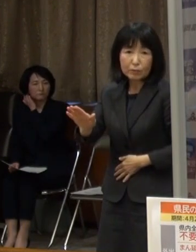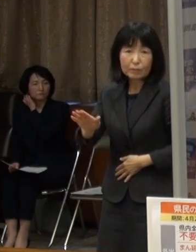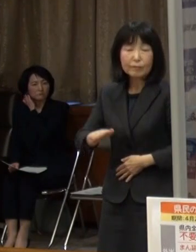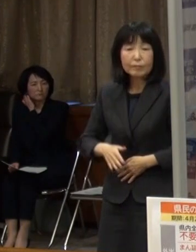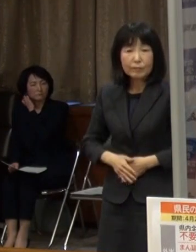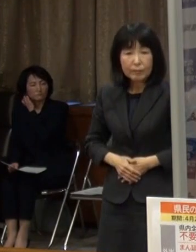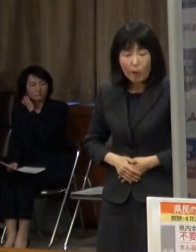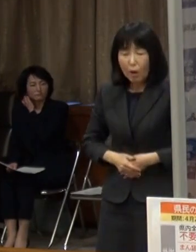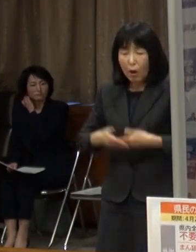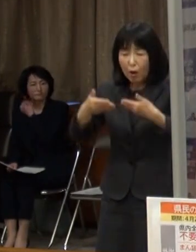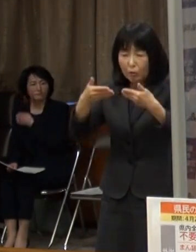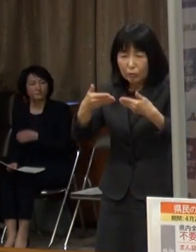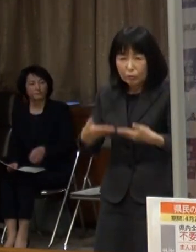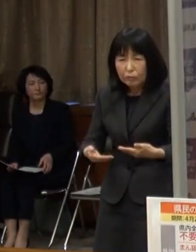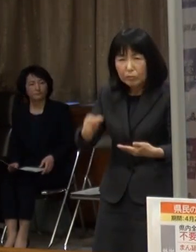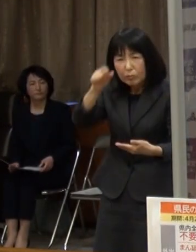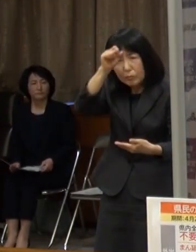重症化する事例もあります